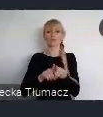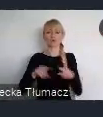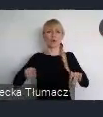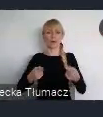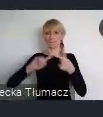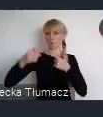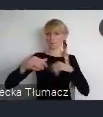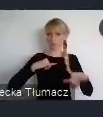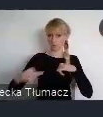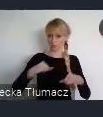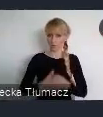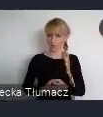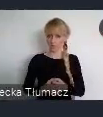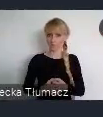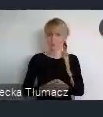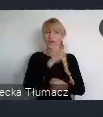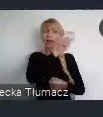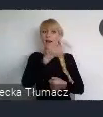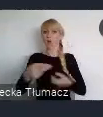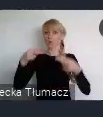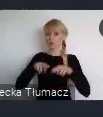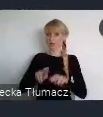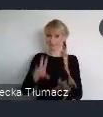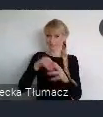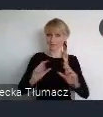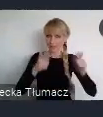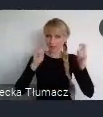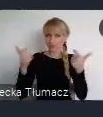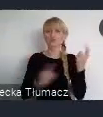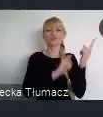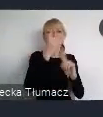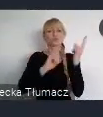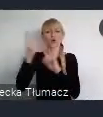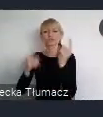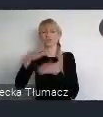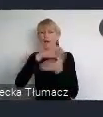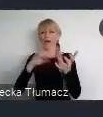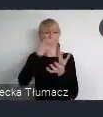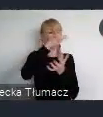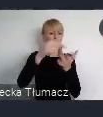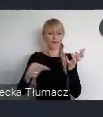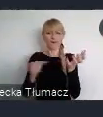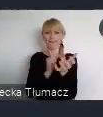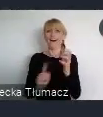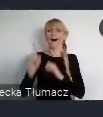Choć uczestnicy tego wydarzenia, pochodzą z całego świata, to głos kraju gospodarza jest tutaj niezwykle ważny.